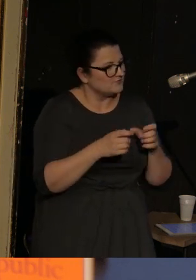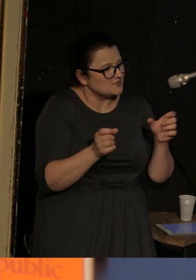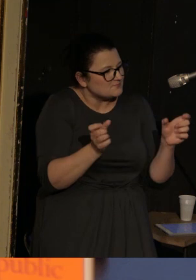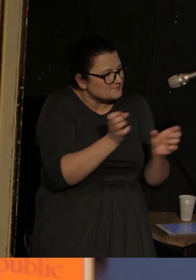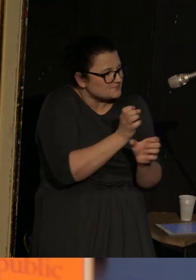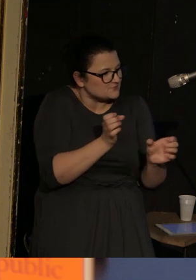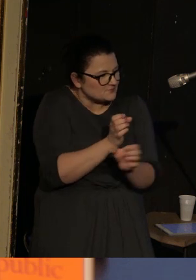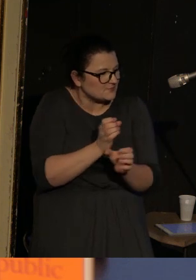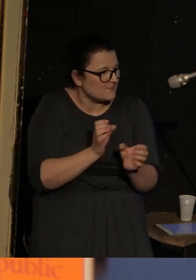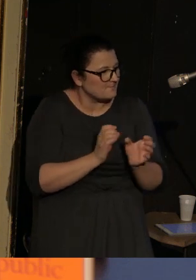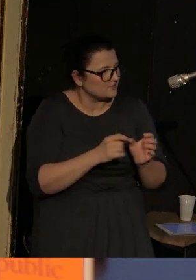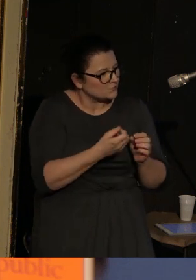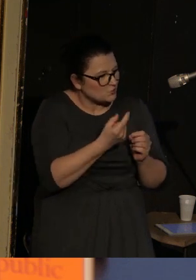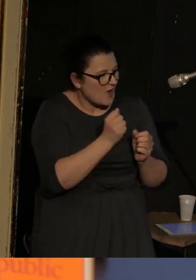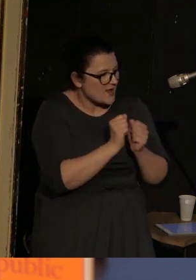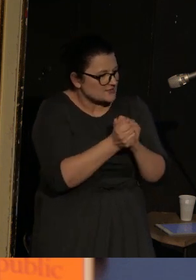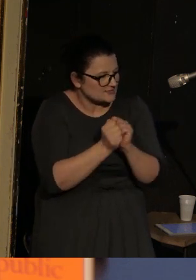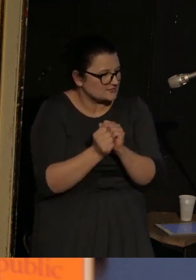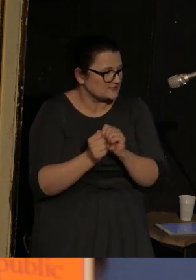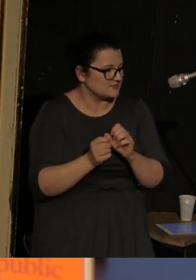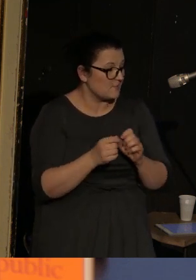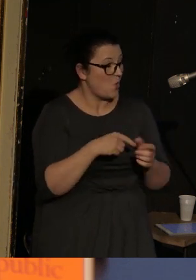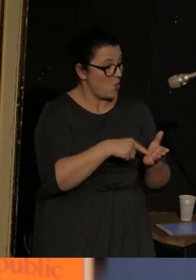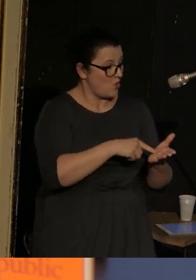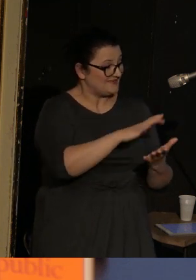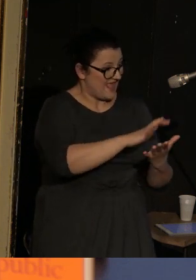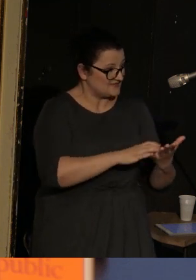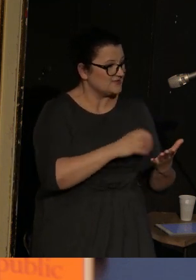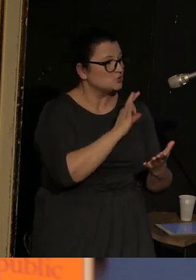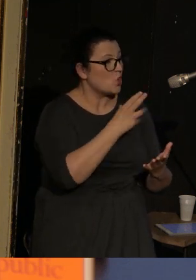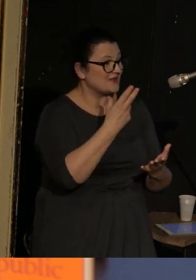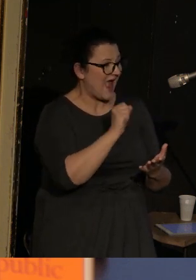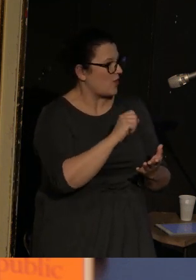W jego tekście to Sonya - kobieta - jest główną bohaterką.